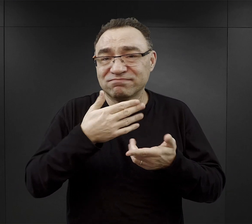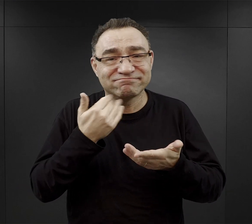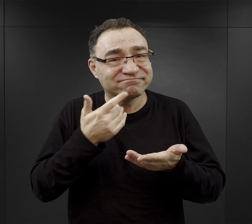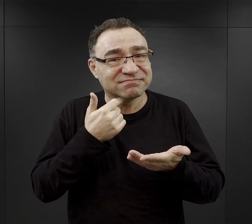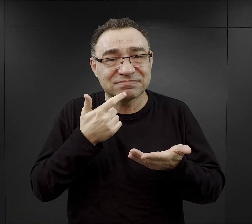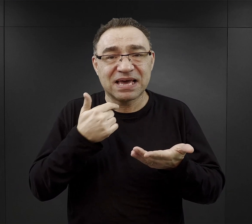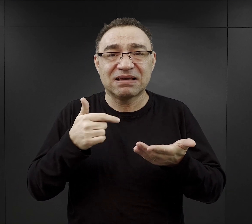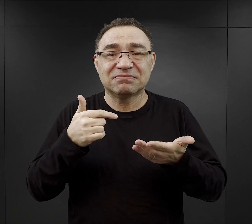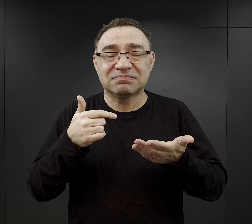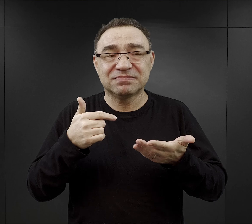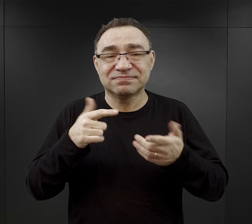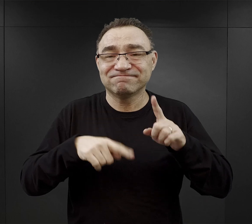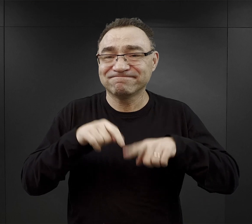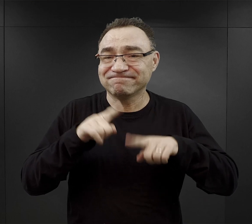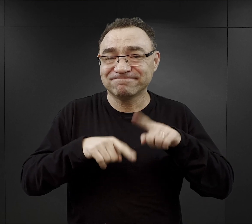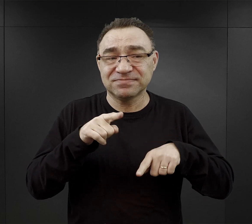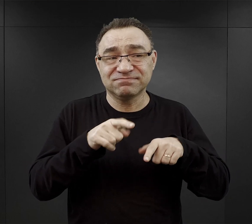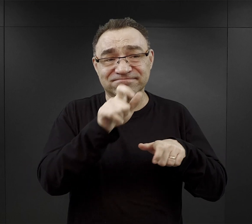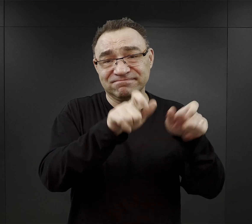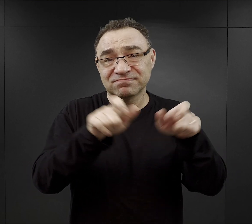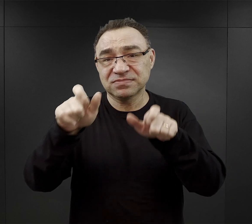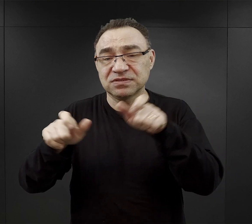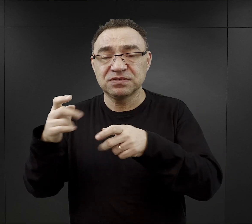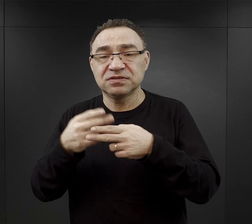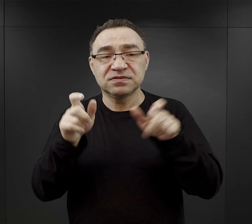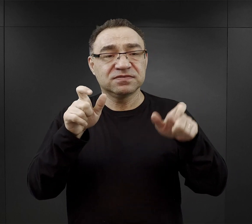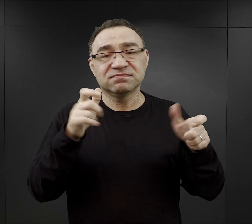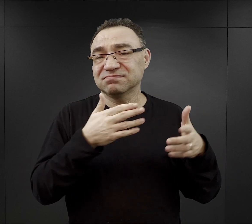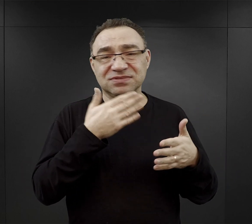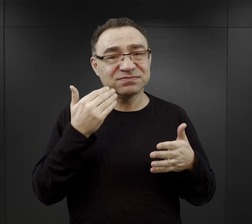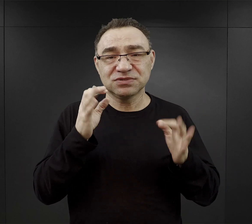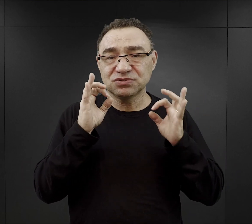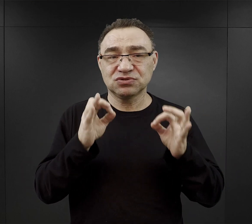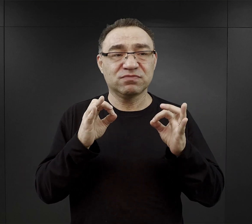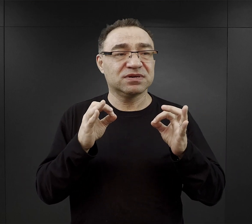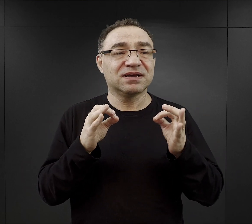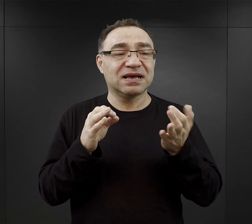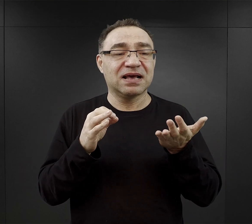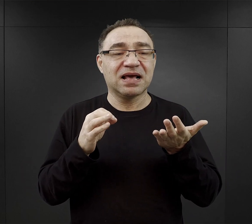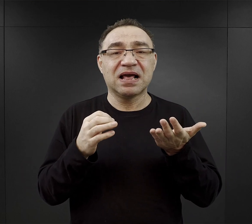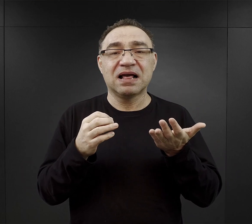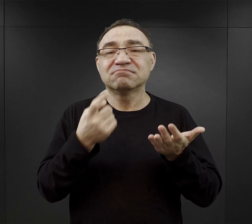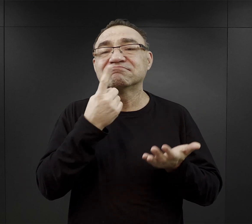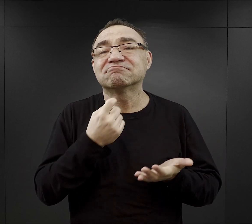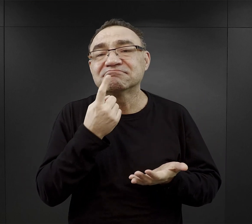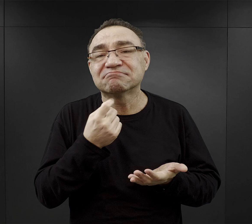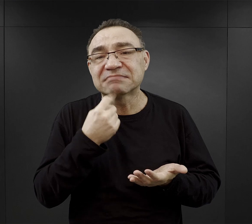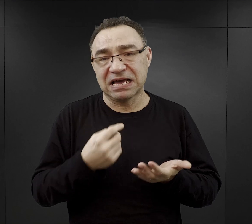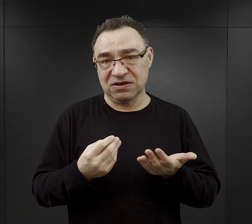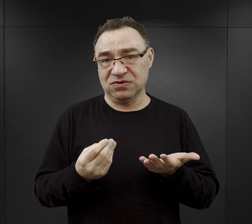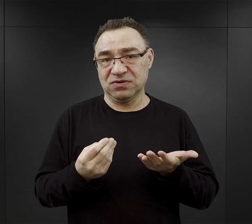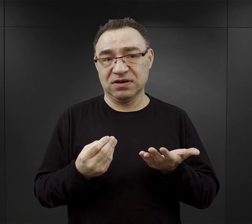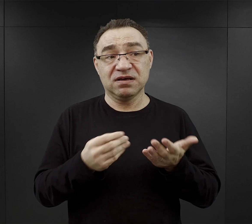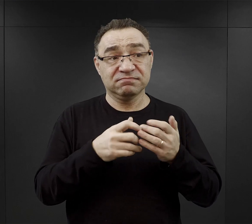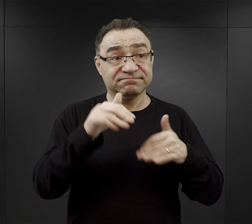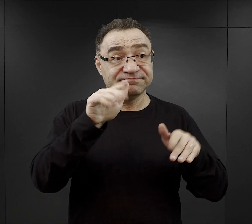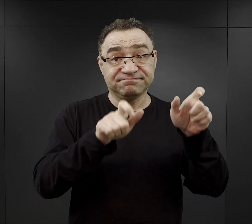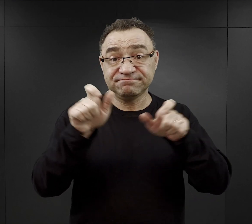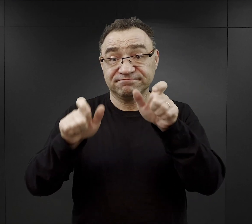Stąd u więźniów no oczywiście nie było odpowiedniej ilości, u ogromnej części więźniów występował głód,